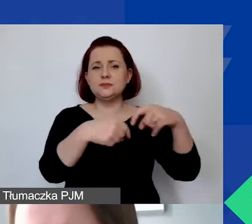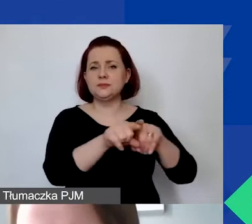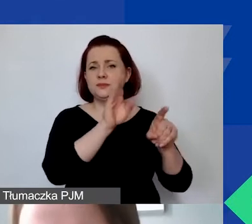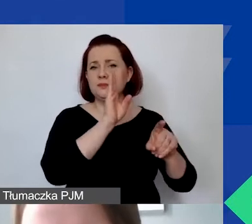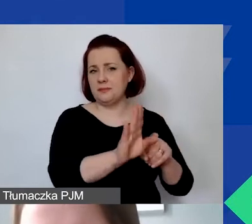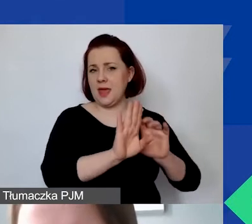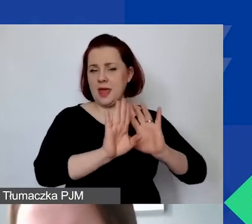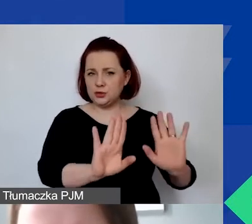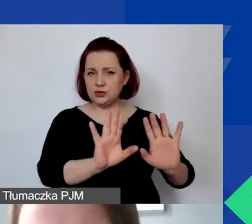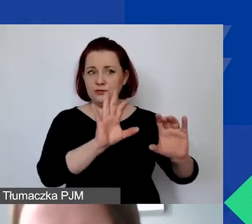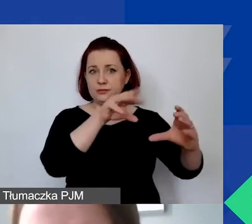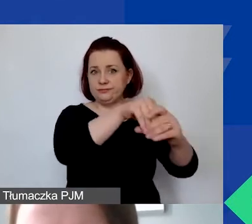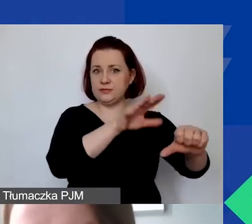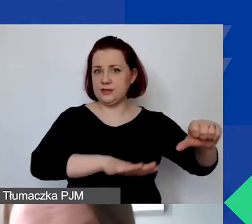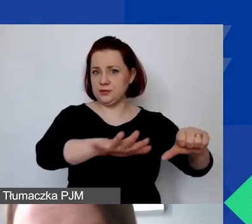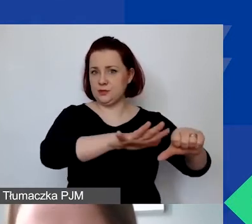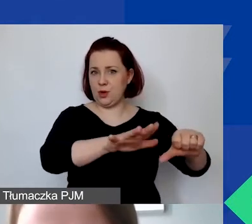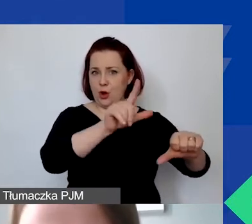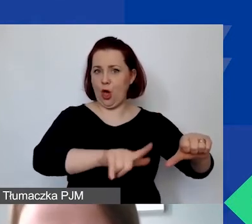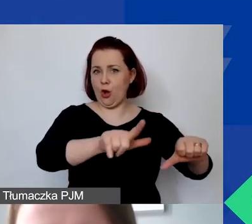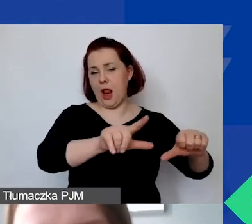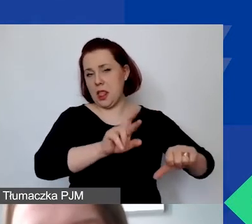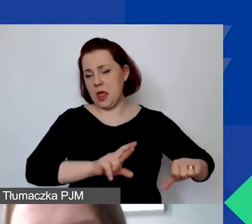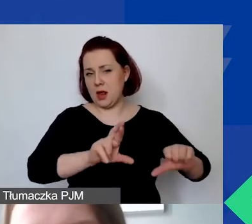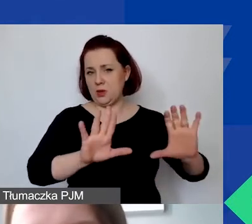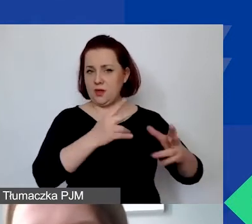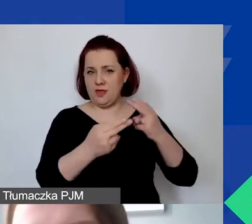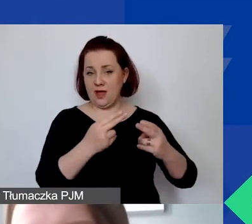we własnych społecznościach lokalnych czy regionalnych.